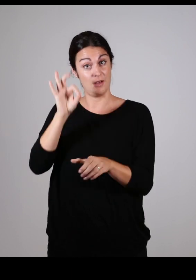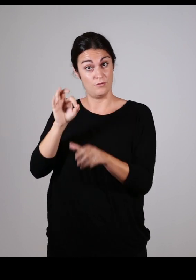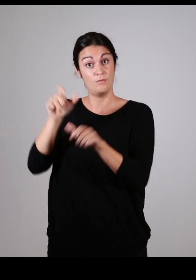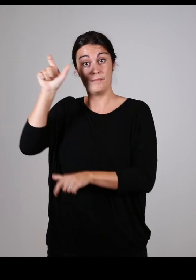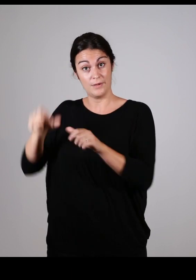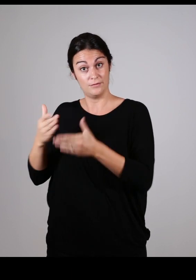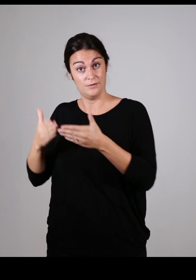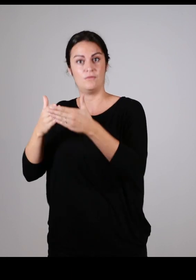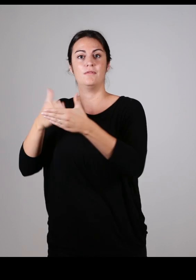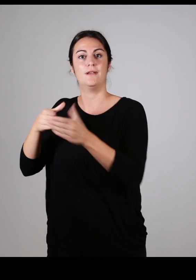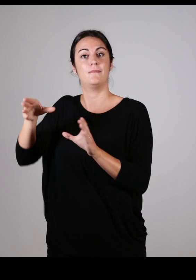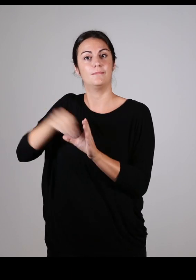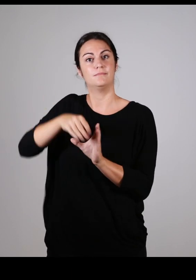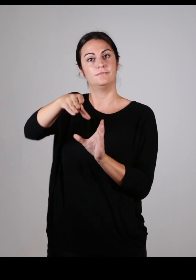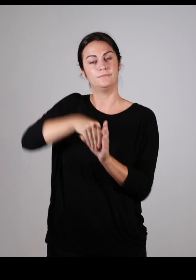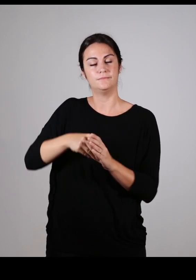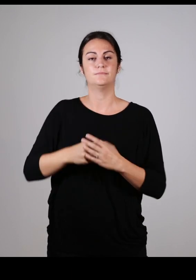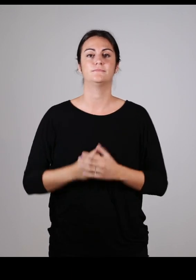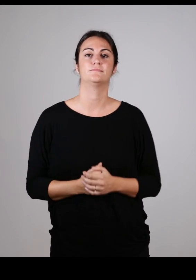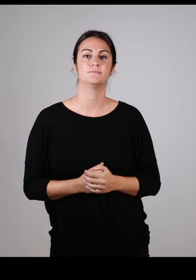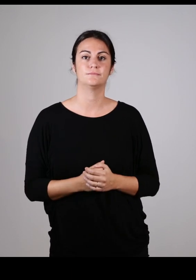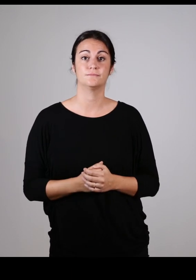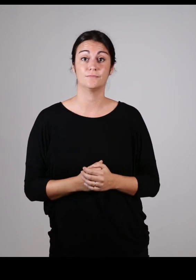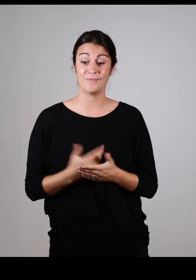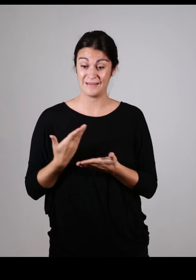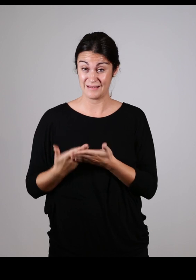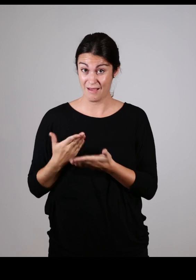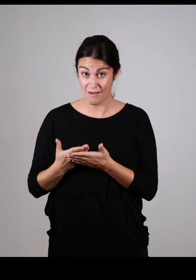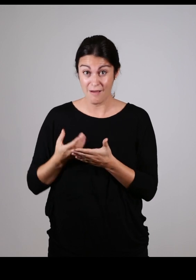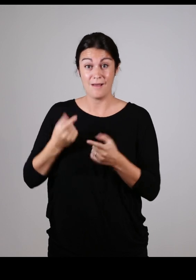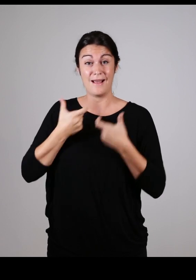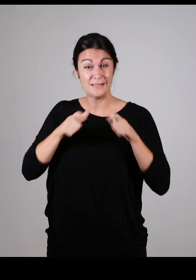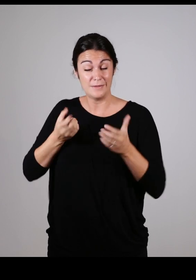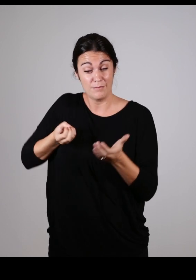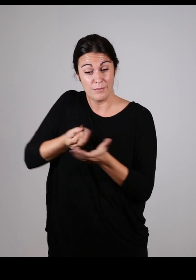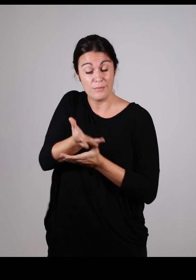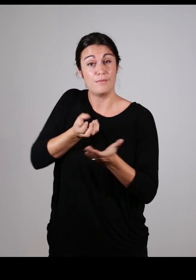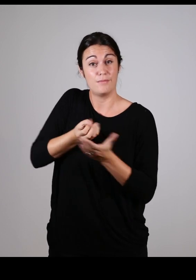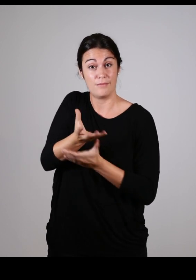qui est aussi composé d’élus et de personnes en situation de handicap. Véritable ressource en matière d’accessibilité